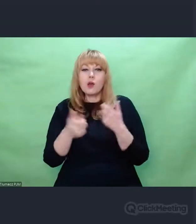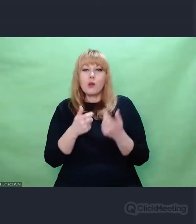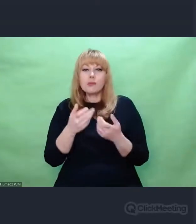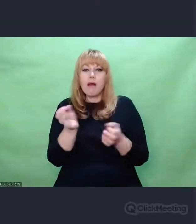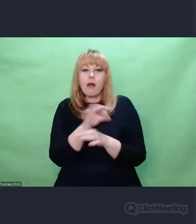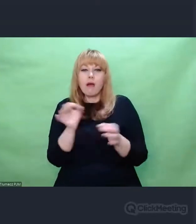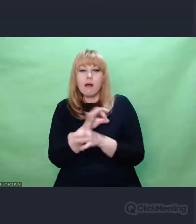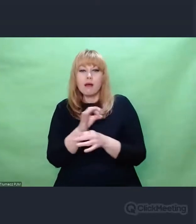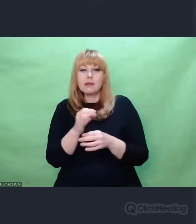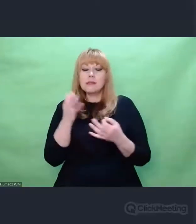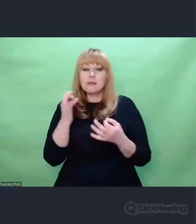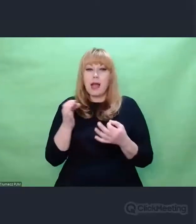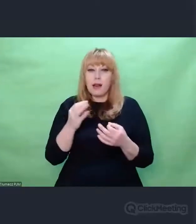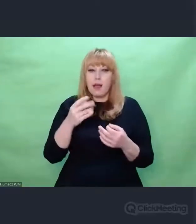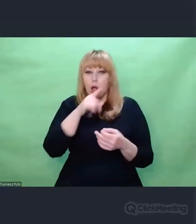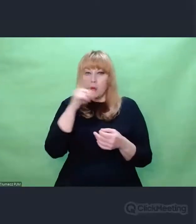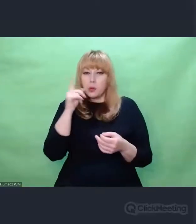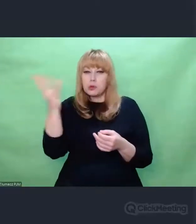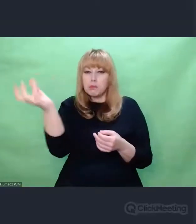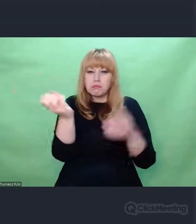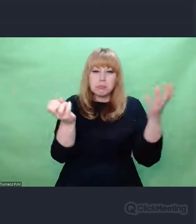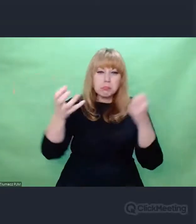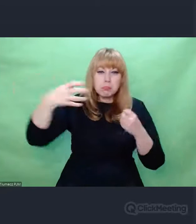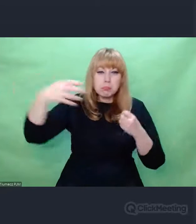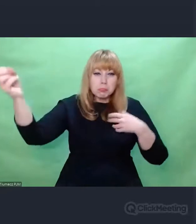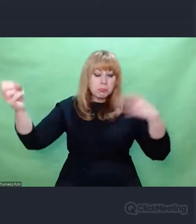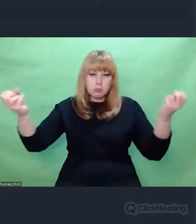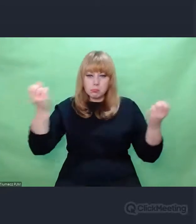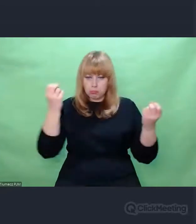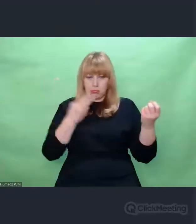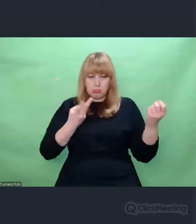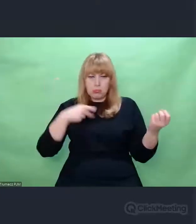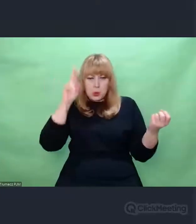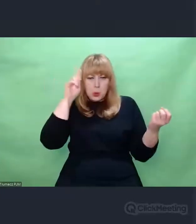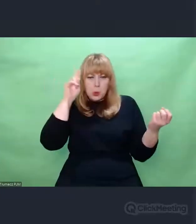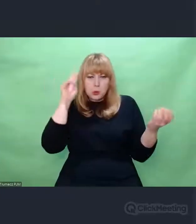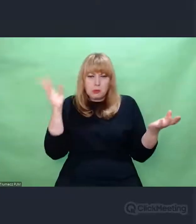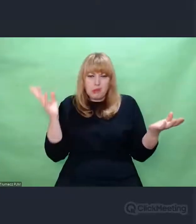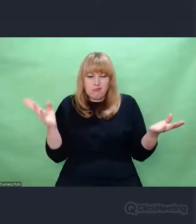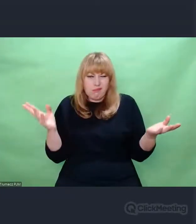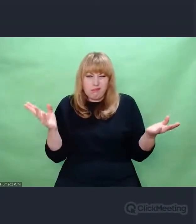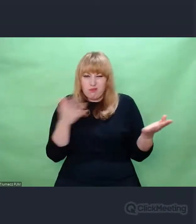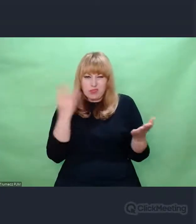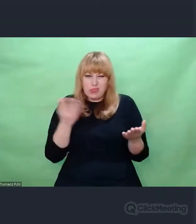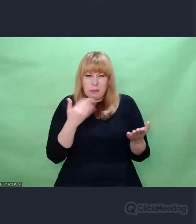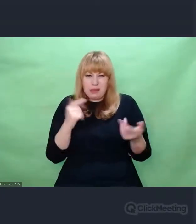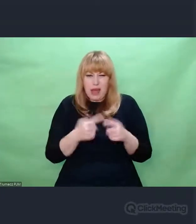I generowała w ten sposób rozmaite odrzuty,